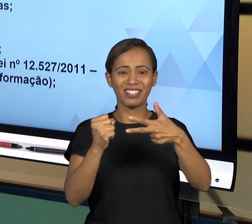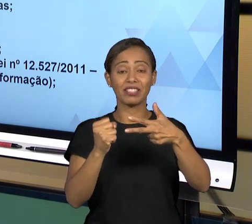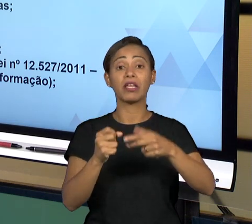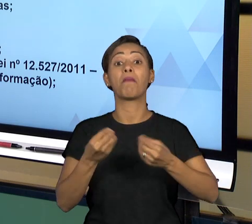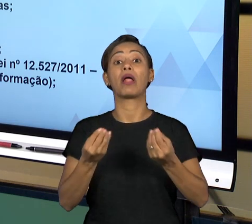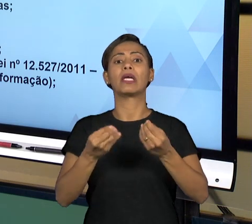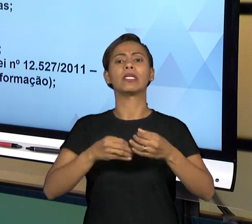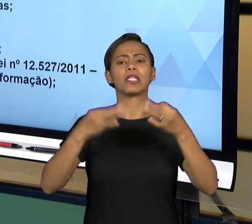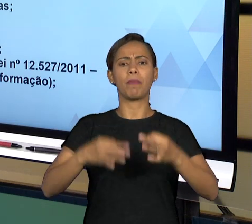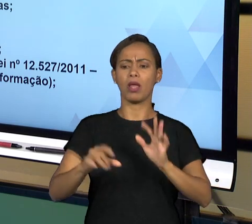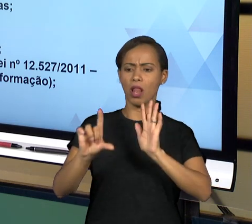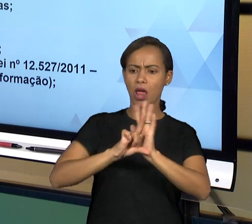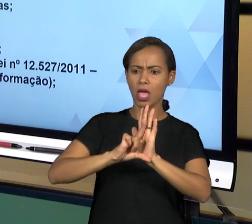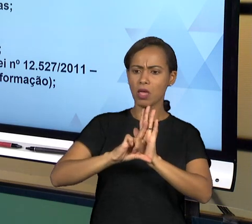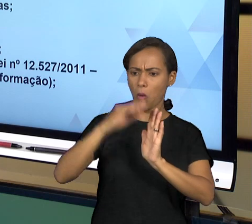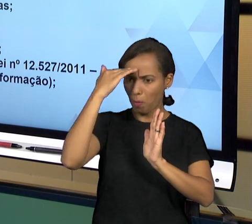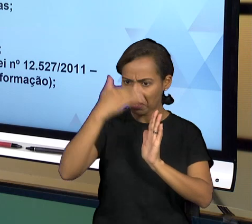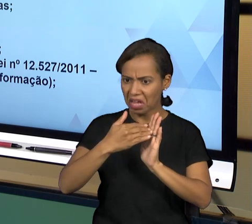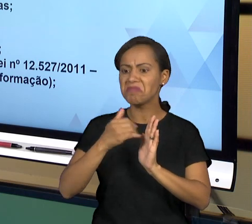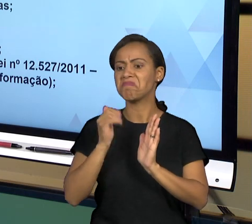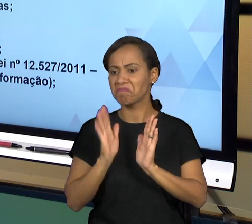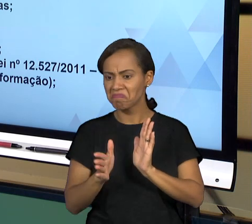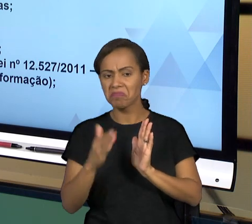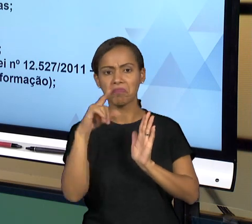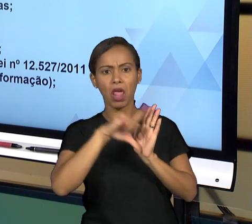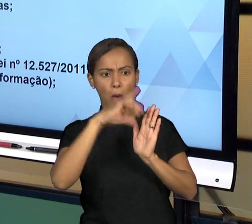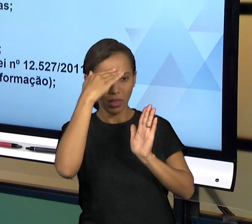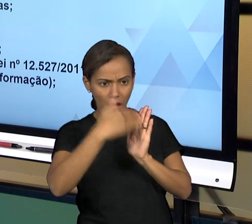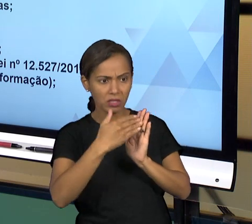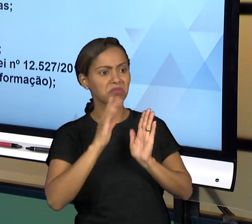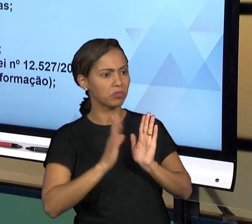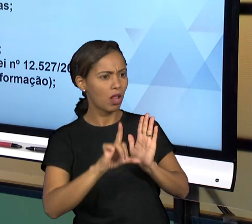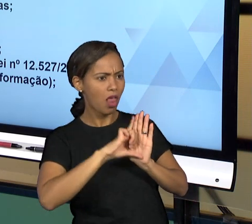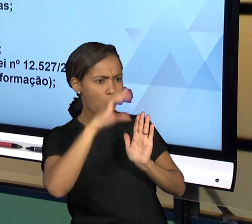LEGISLAÇÃO. É UM ÓRGÃO MUITO IMPORTANTE DE CONTROLE DA ADMINISTRAÇÃO PÚBLICA DE MANEIRA